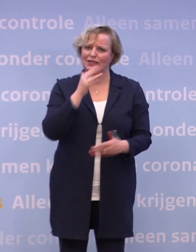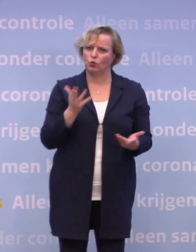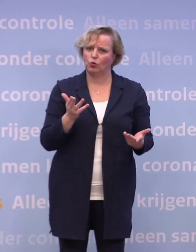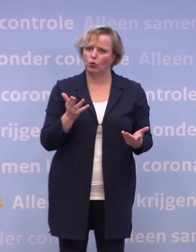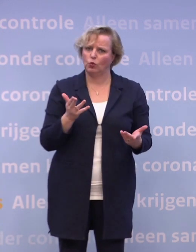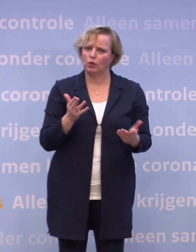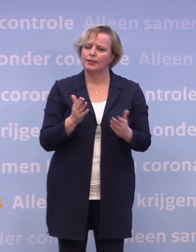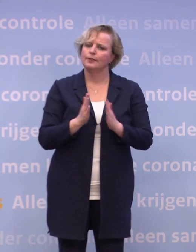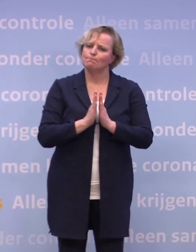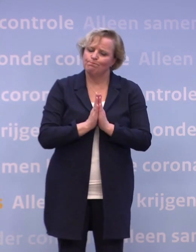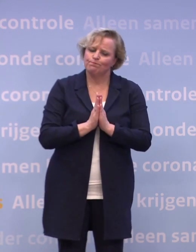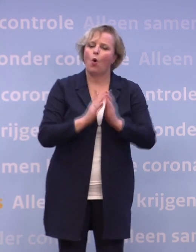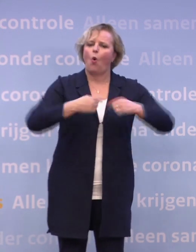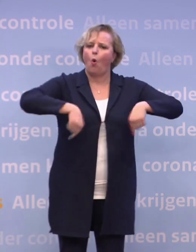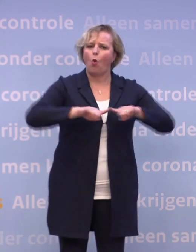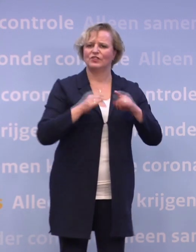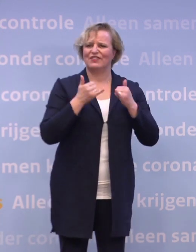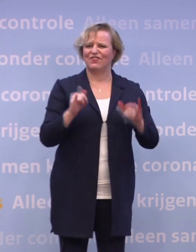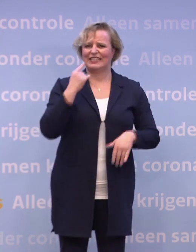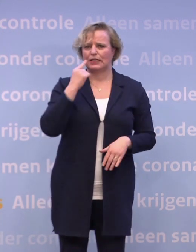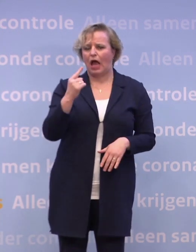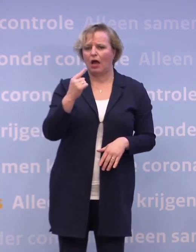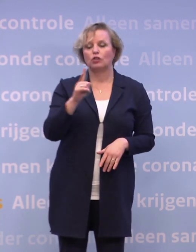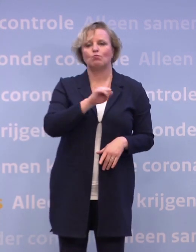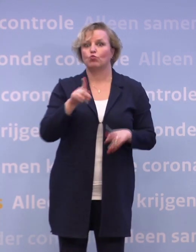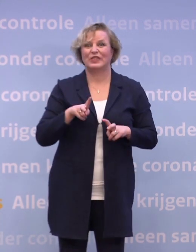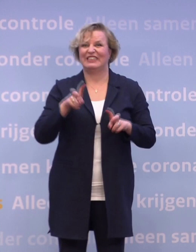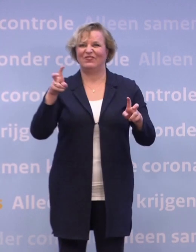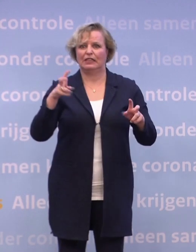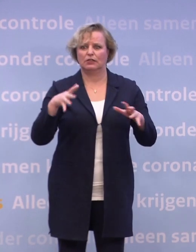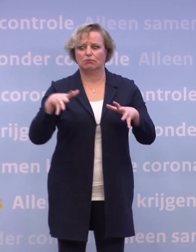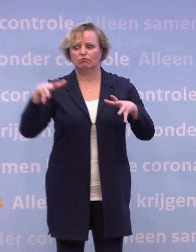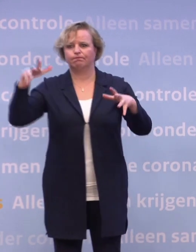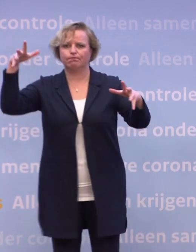Laten onze feestdagen geen feestdagen voor het virus worden.